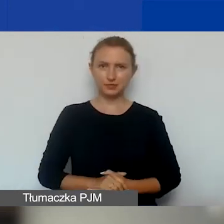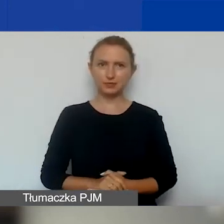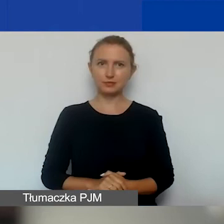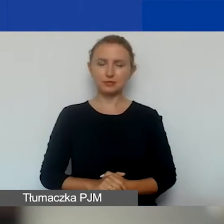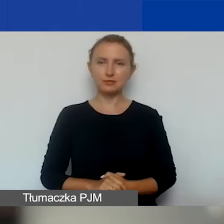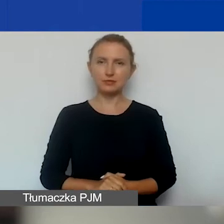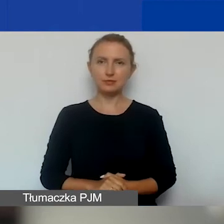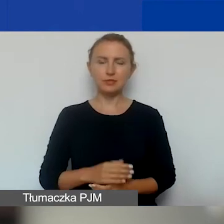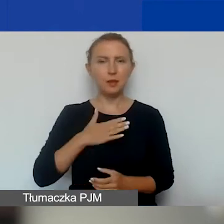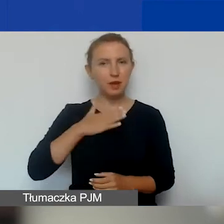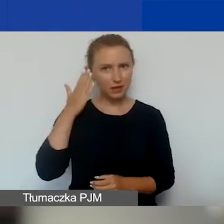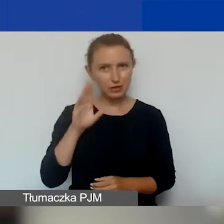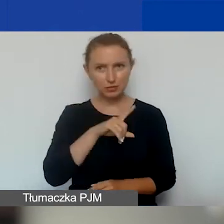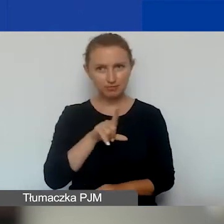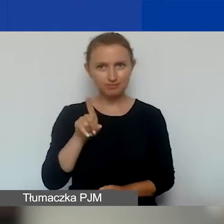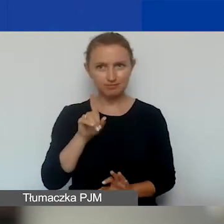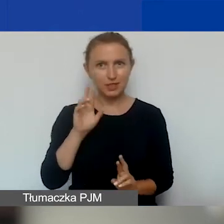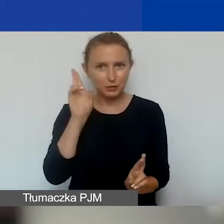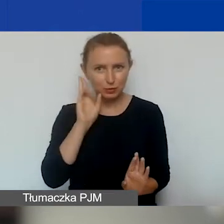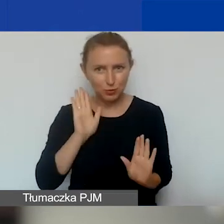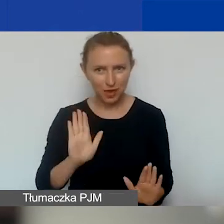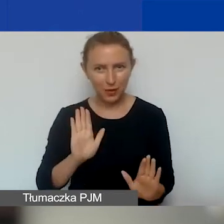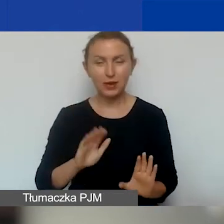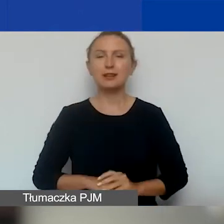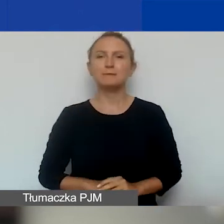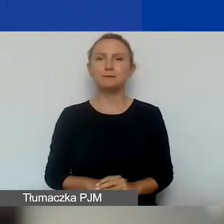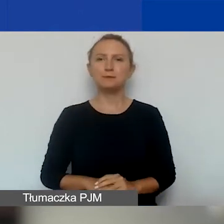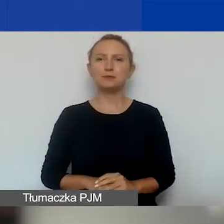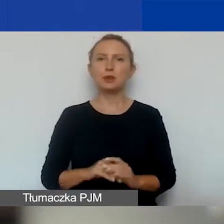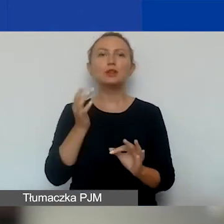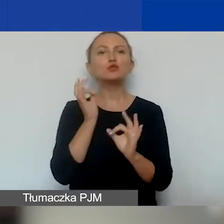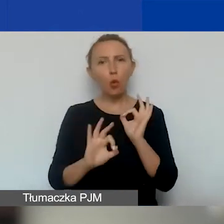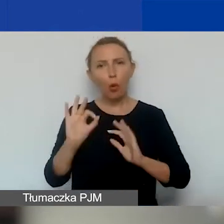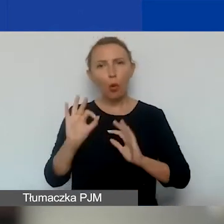Mam nadzieję, że to jest zrozumiałe. Jest to też dość dokładnie opisane w podręczniku.